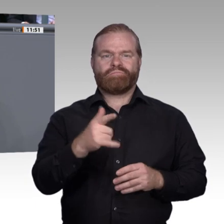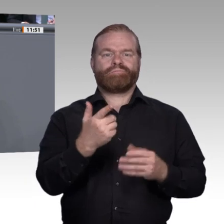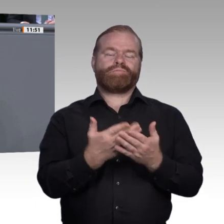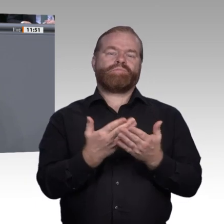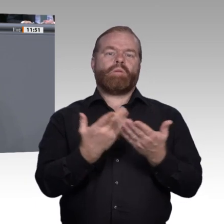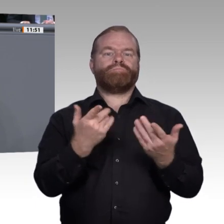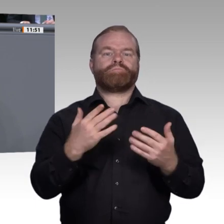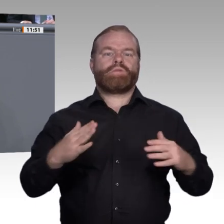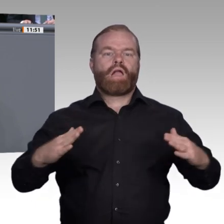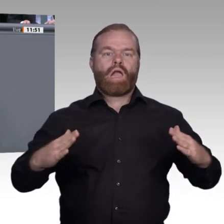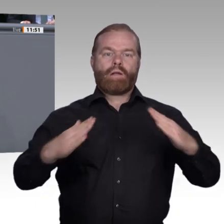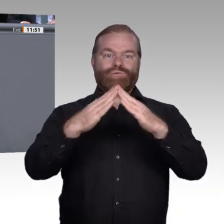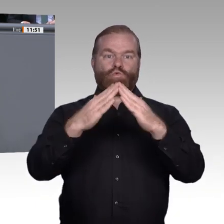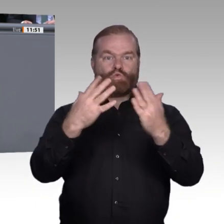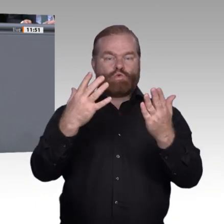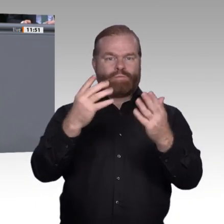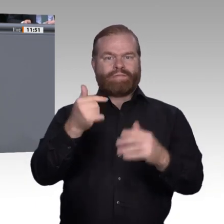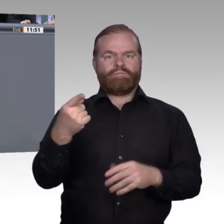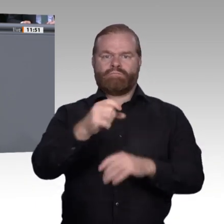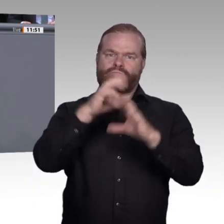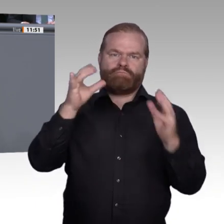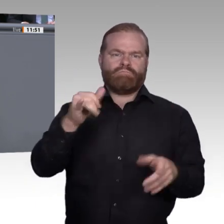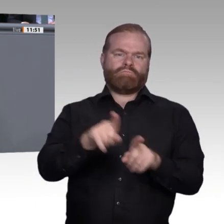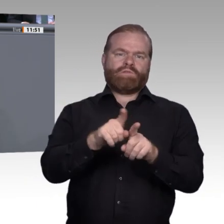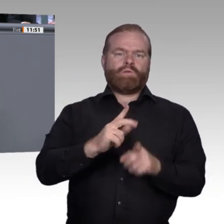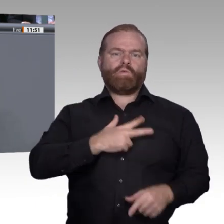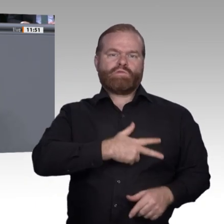die den Abschluss nicht verdient hätten, unnützen Studienabbrechern, die aus Ihrer